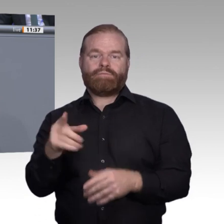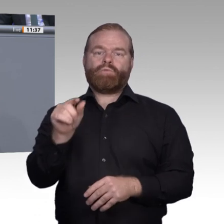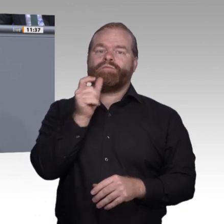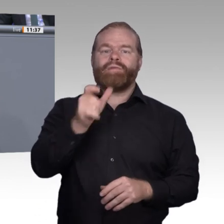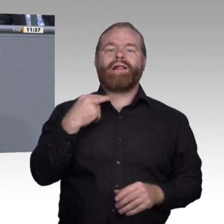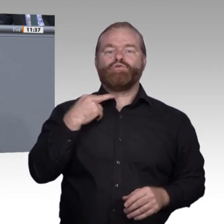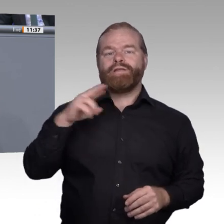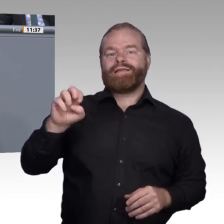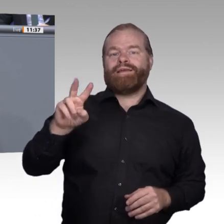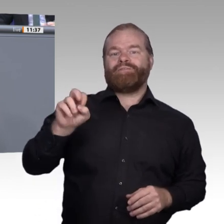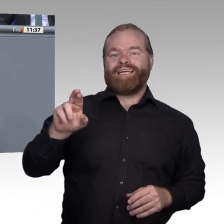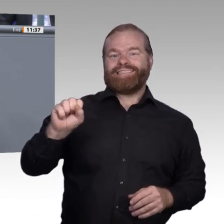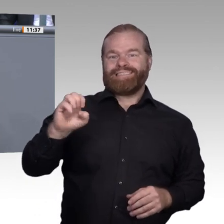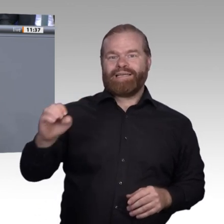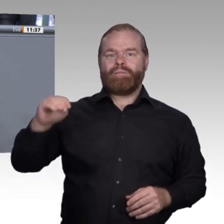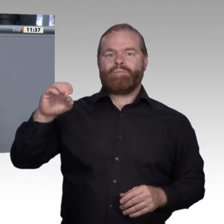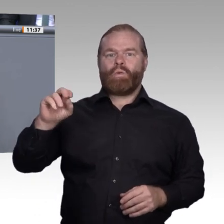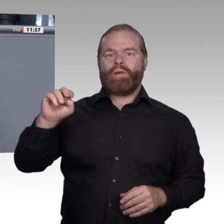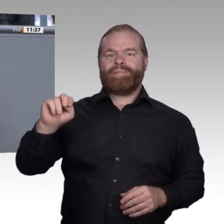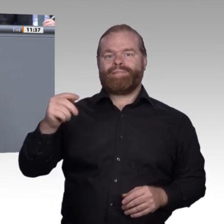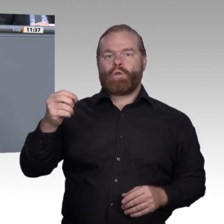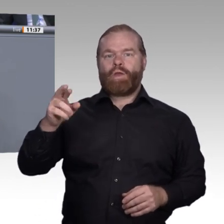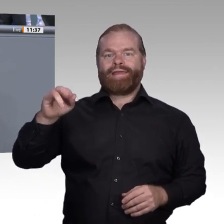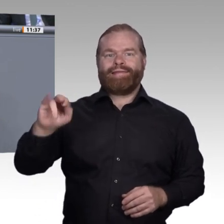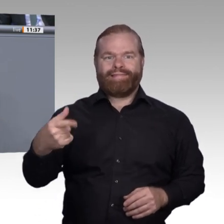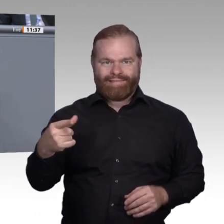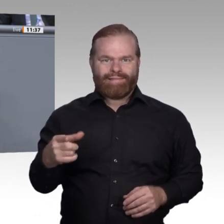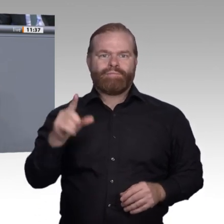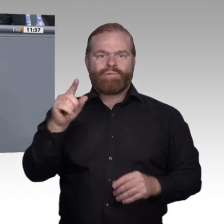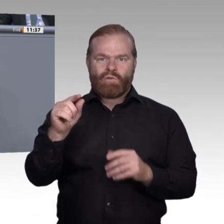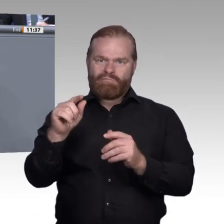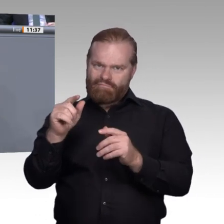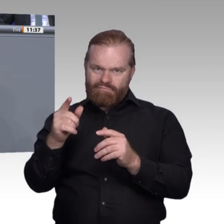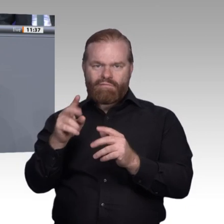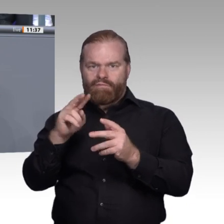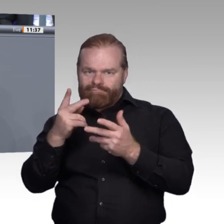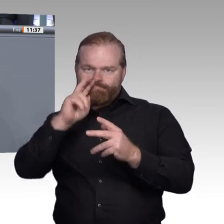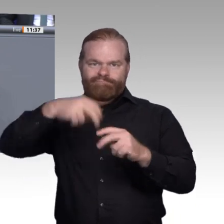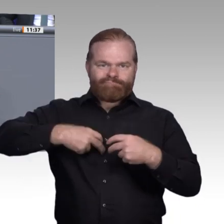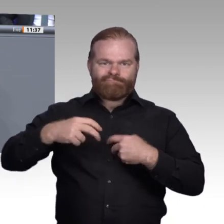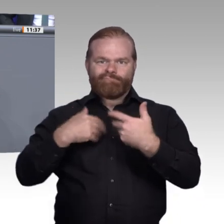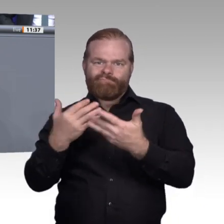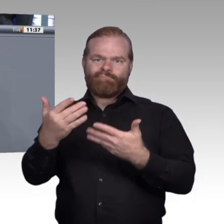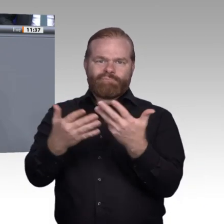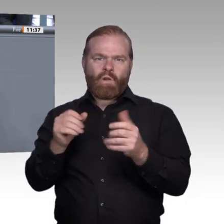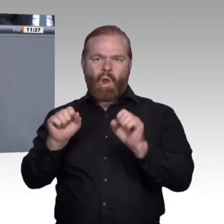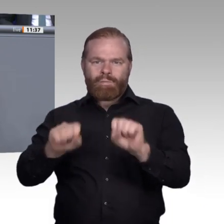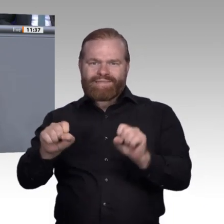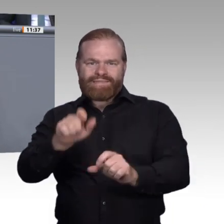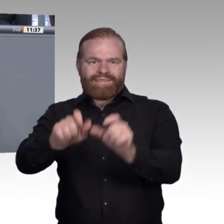Die Digitalisierung gibt uns viele Werkzeuge an die Hand, damit wir Vorteile für Schüler, für junge Erwachsene und natürlich auch für die